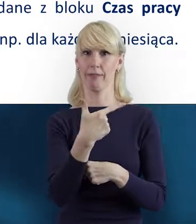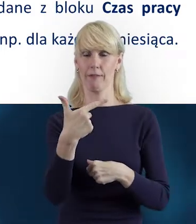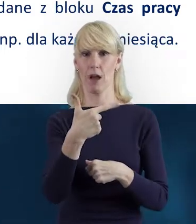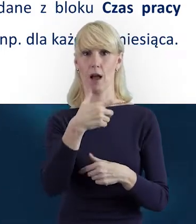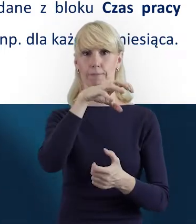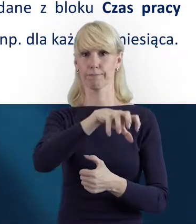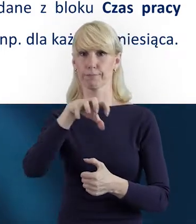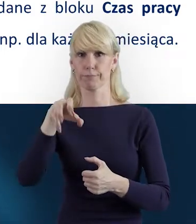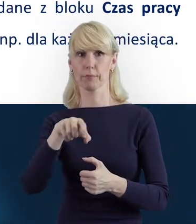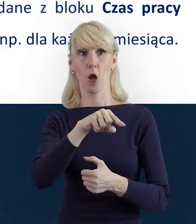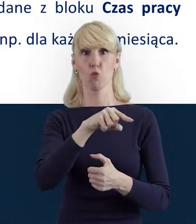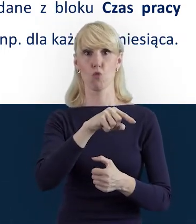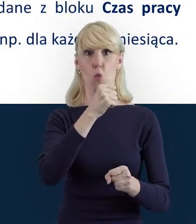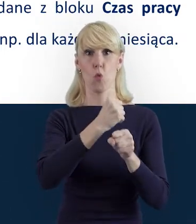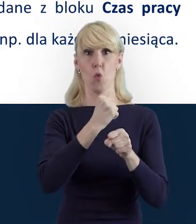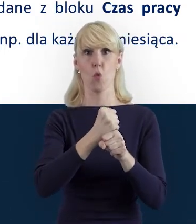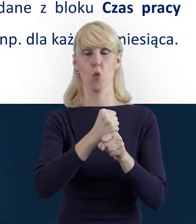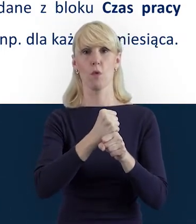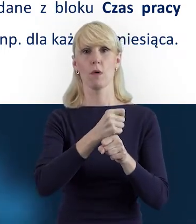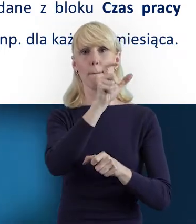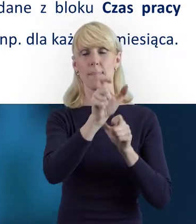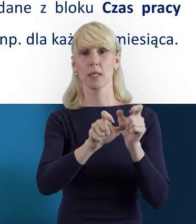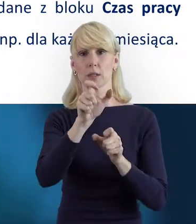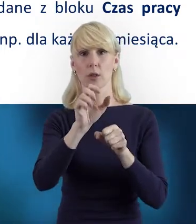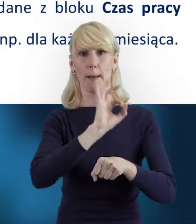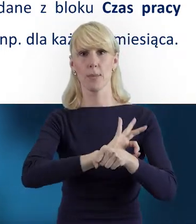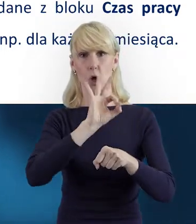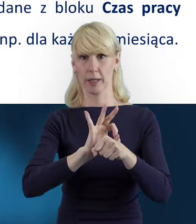Personel Projektu i Czas Pracy.